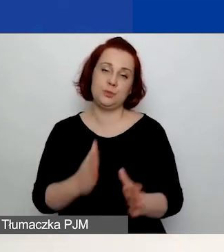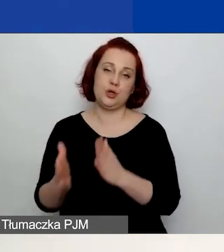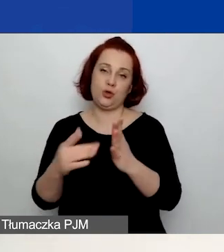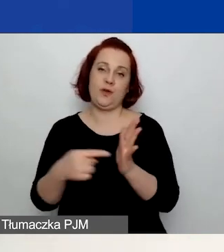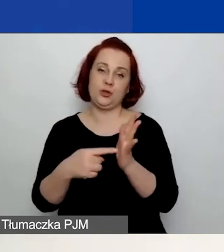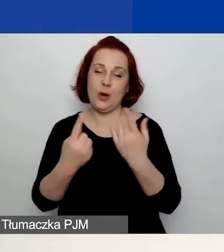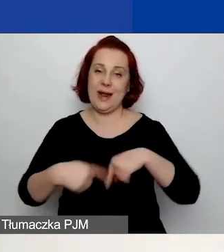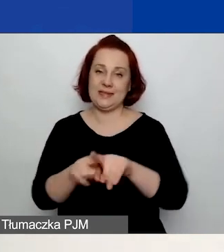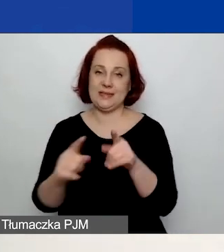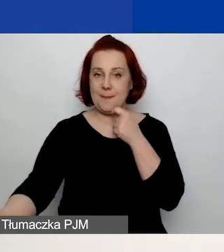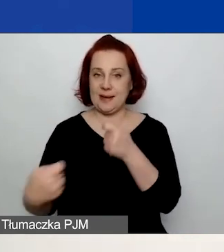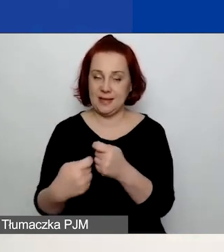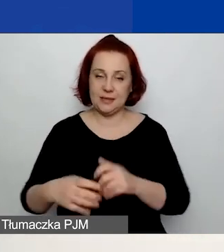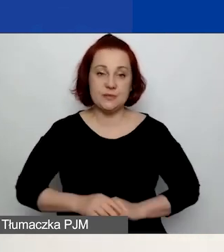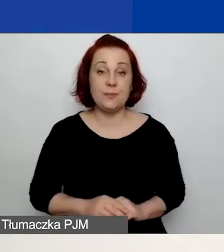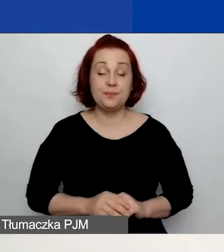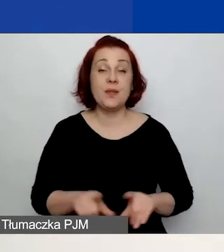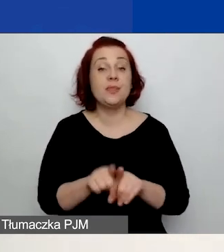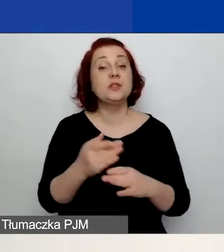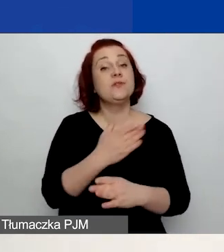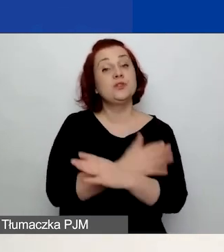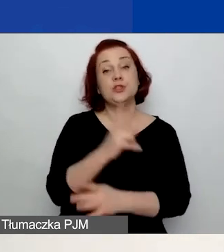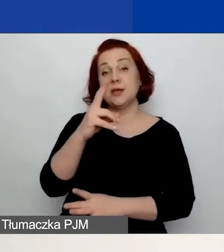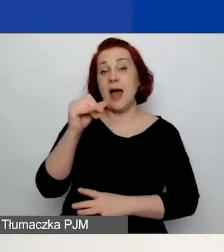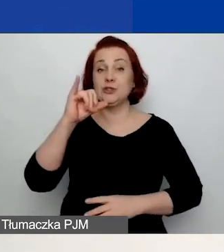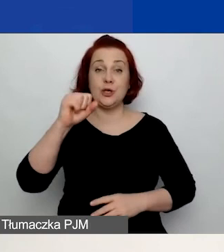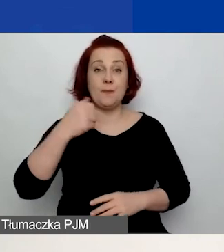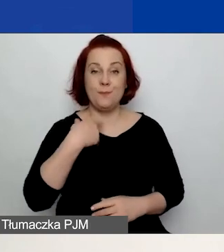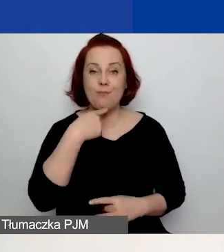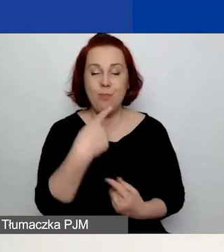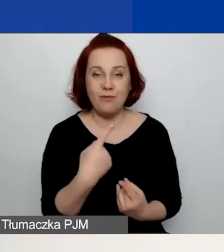Jak już powiedziała Kasia, wnioski należy złożyć poprzez generator.